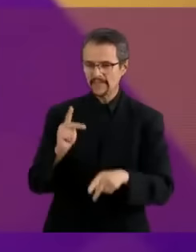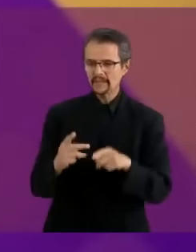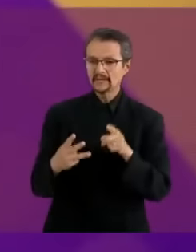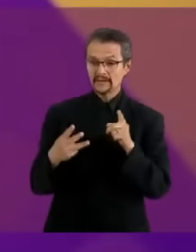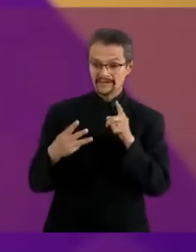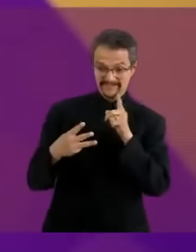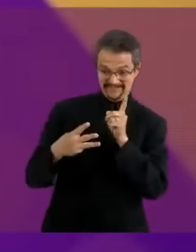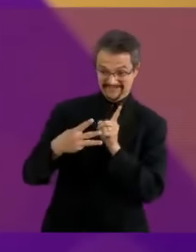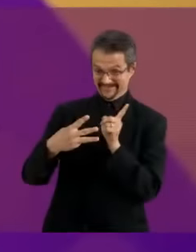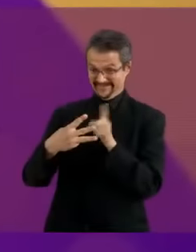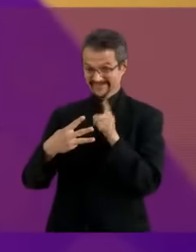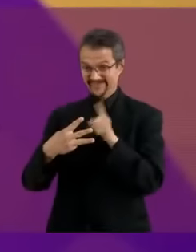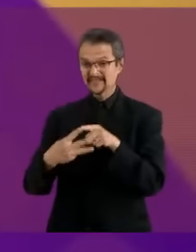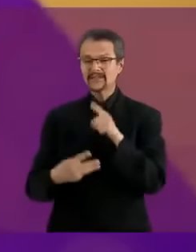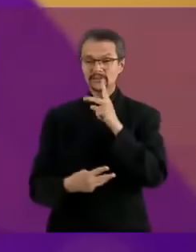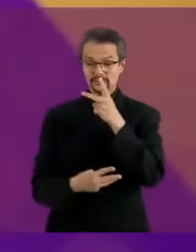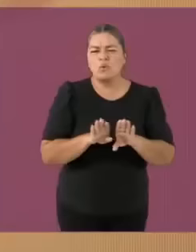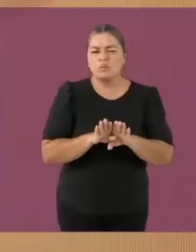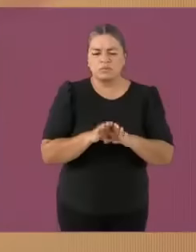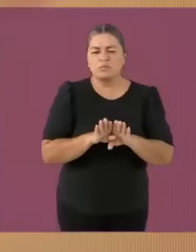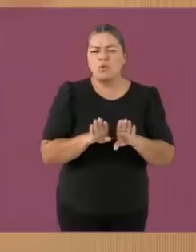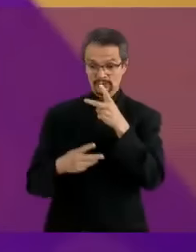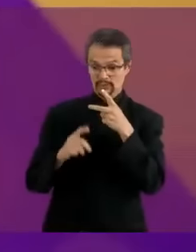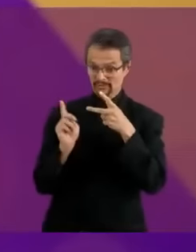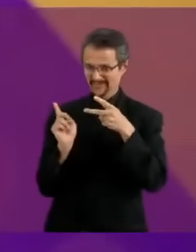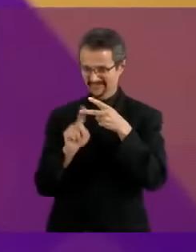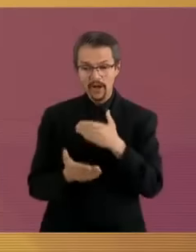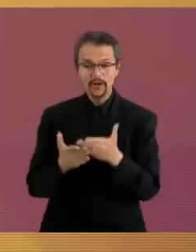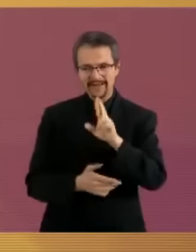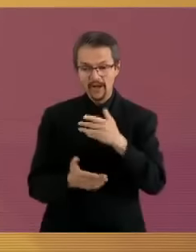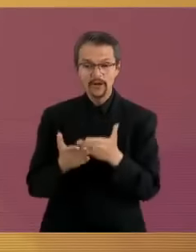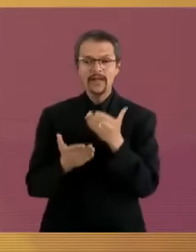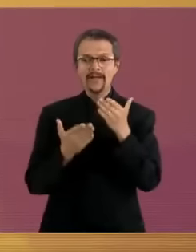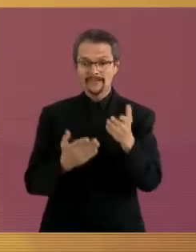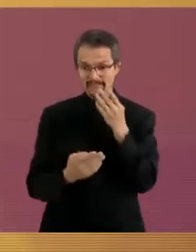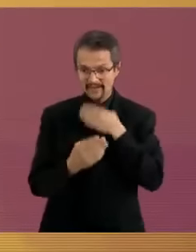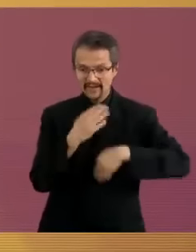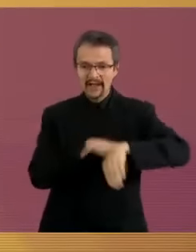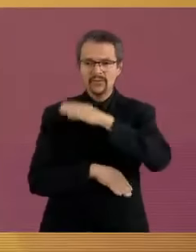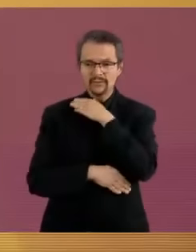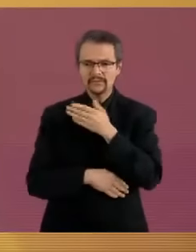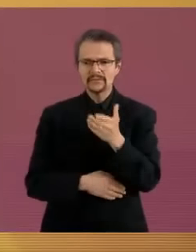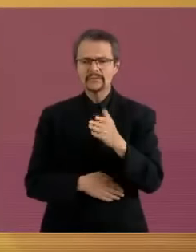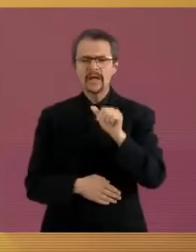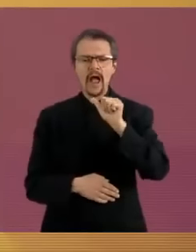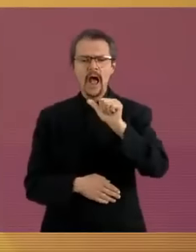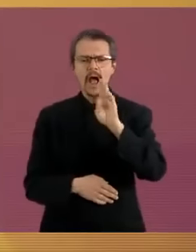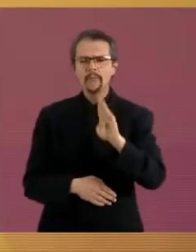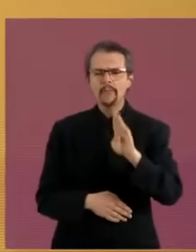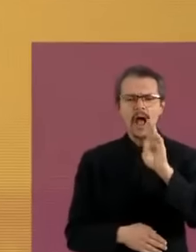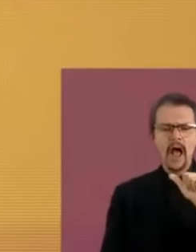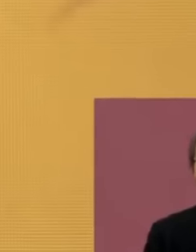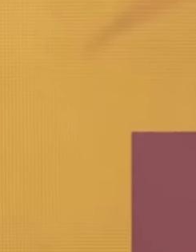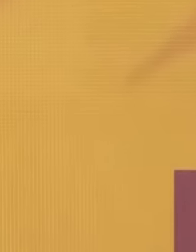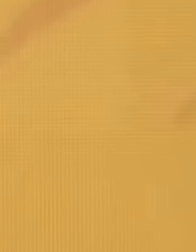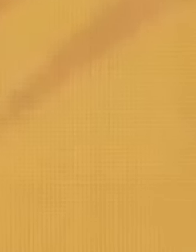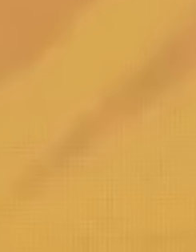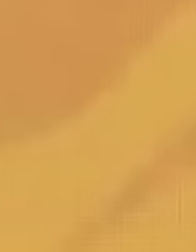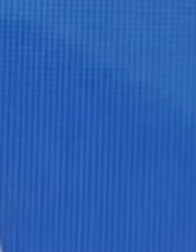Voy con usted candidata Xóchitl Gálvez. HolaloH Candidata, pvta, ¿A o B? C *escuchameunacosapedazodehijademilputaylaremarcadaconchadetumadre